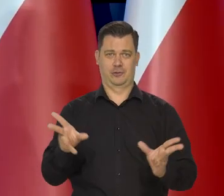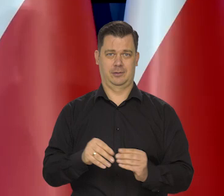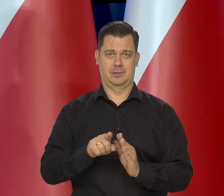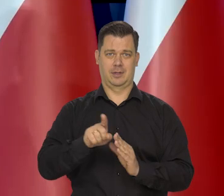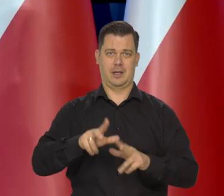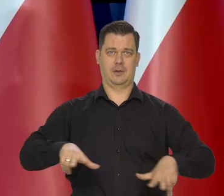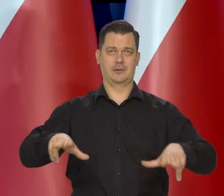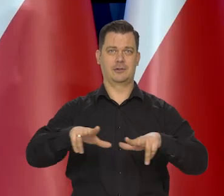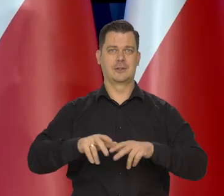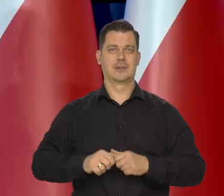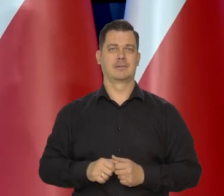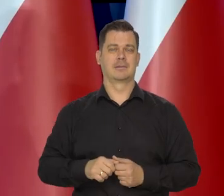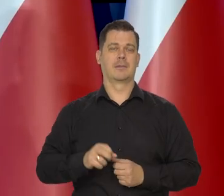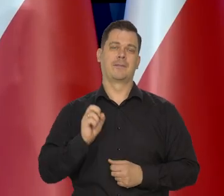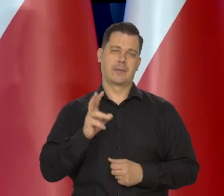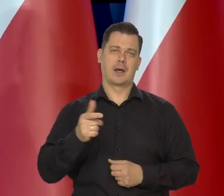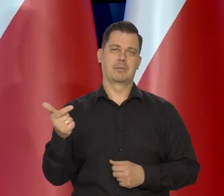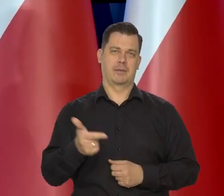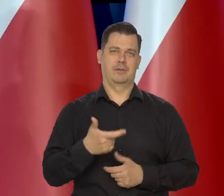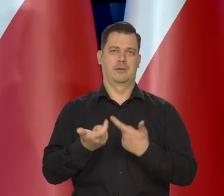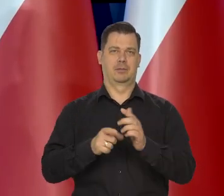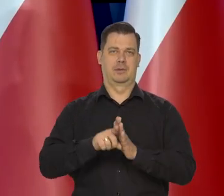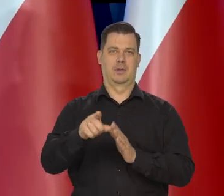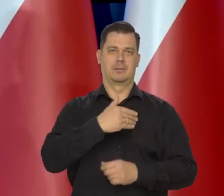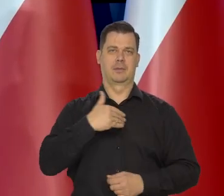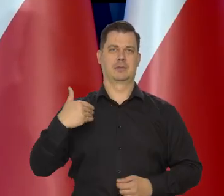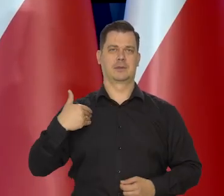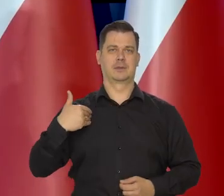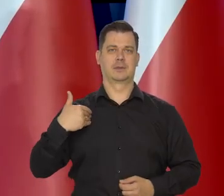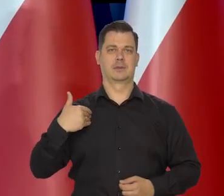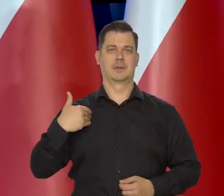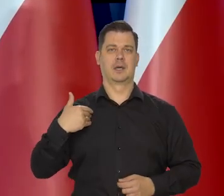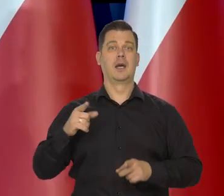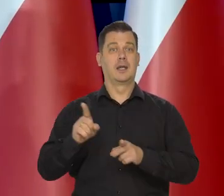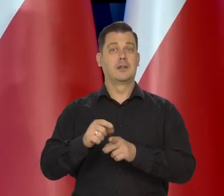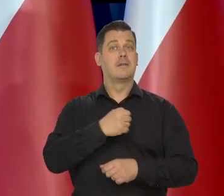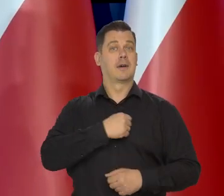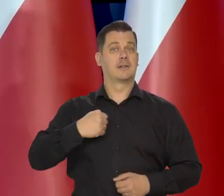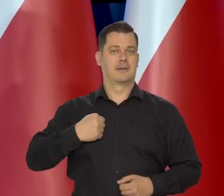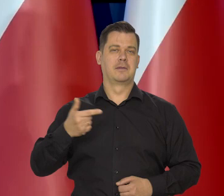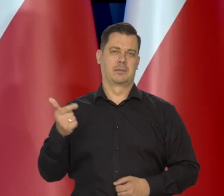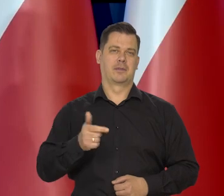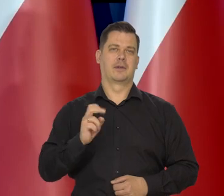I powinno tak być z Polską także w Warszawie. Tak ludzie powinni myśleć.